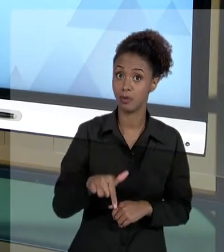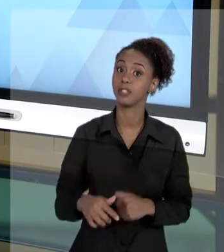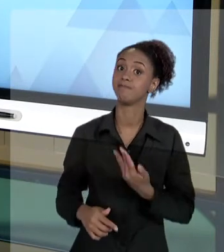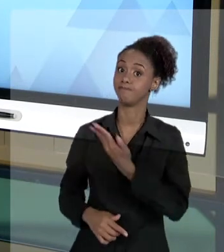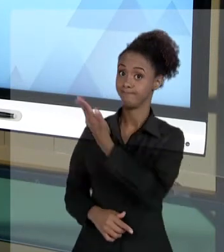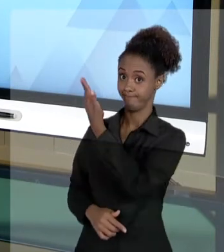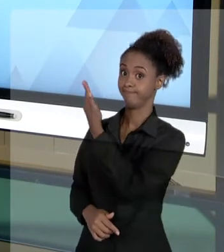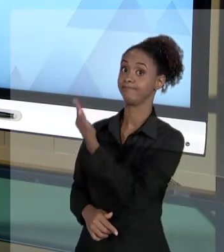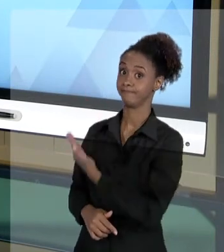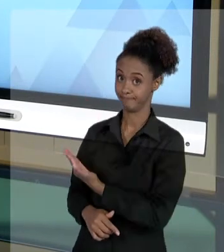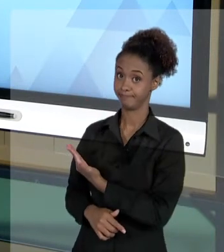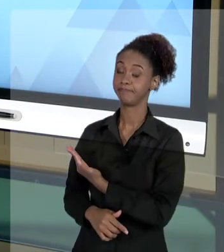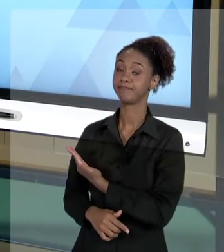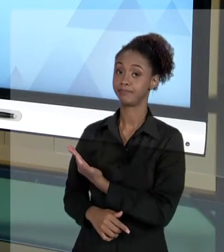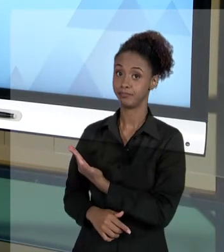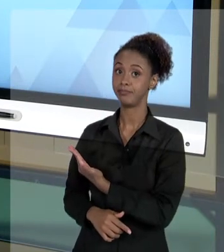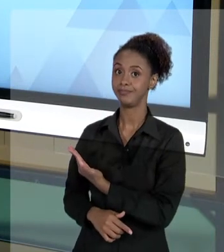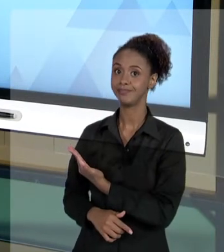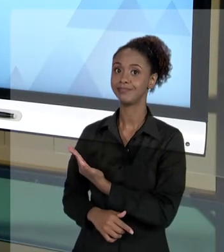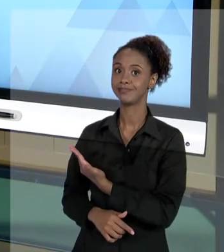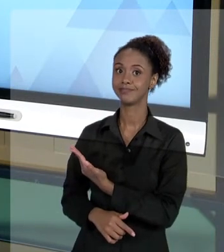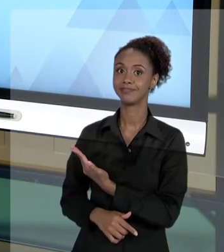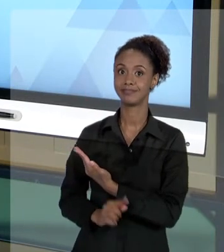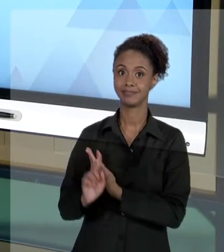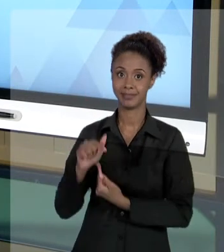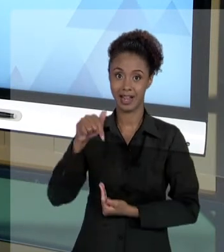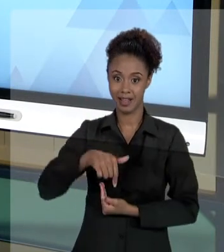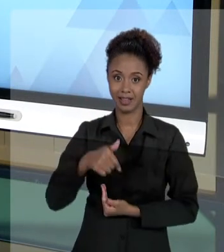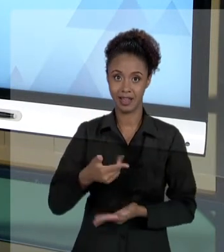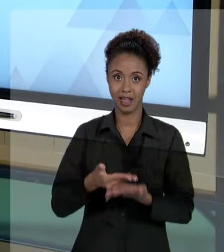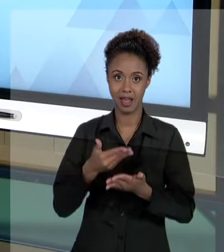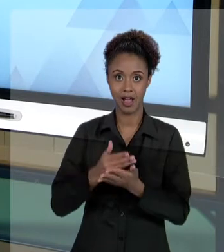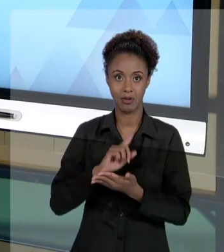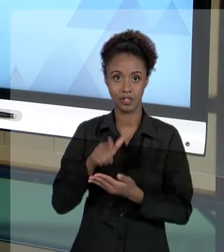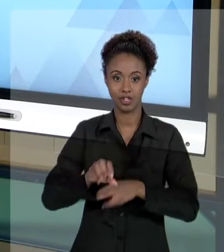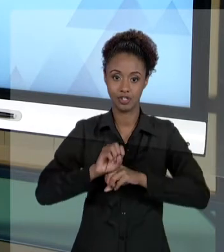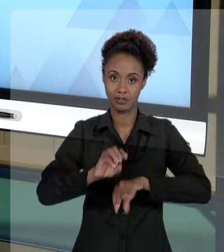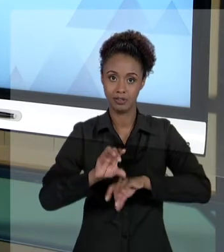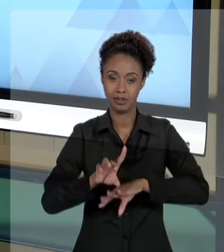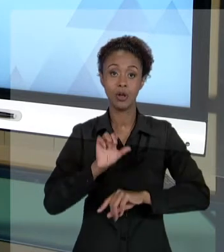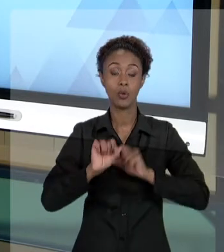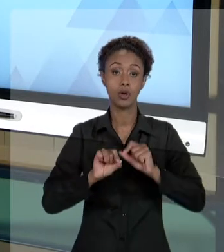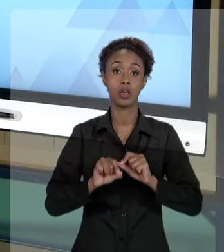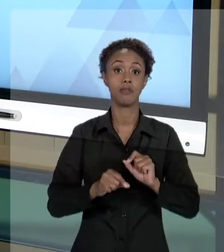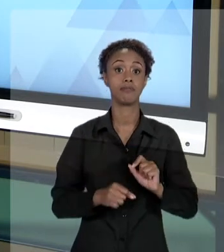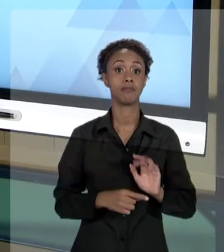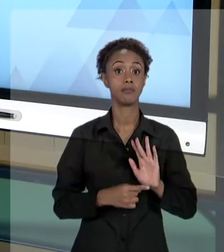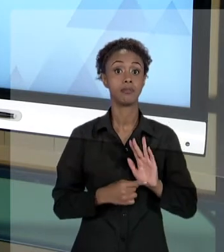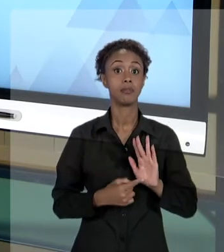TIPO DE CONHECIMENTO QUE ESTAMOS TRATANDO NA AULA DE HOJE - EXPÕE A VOCÊ QUE UM DESLIZE, UM ERRO